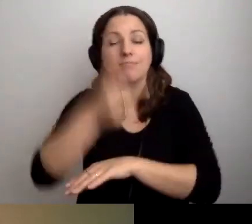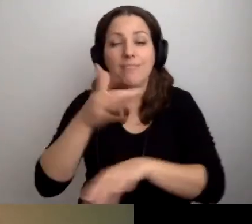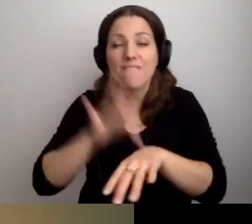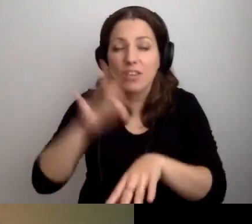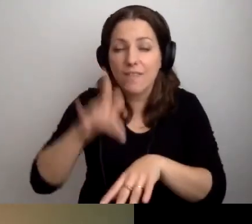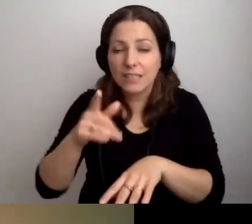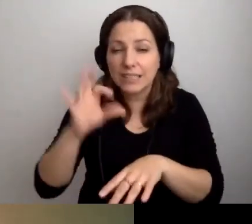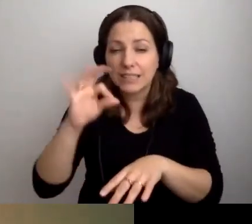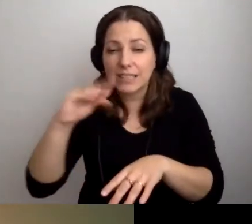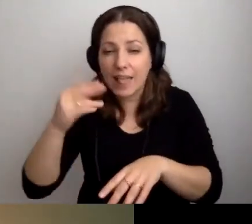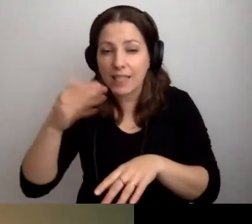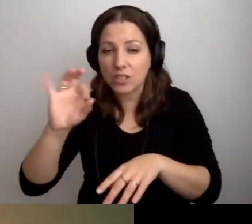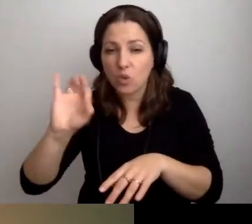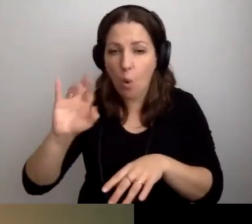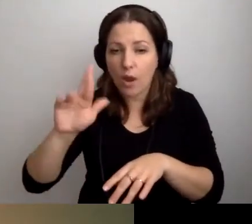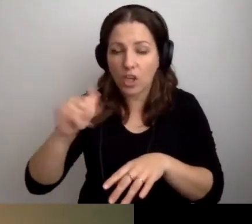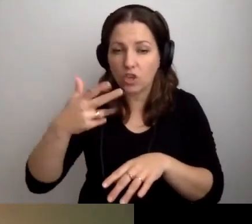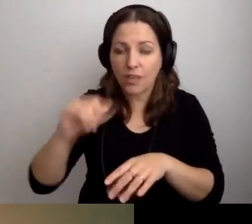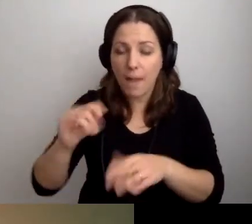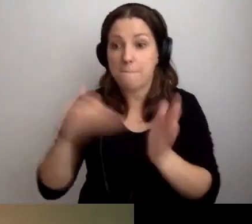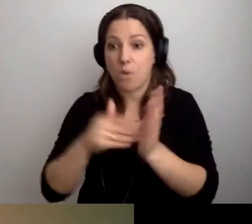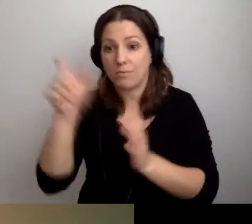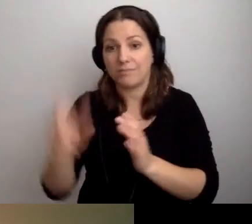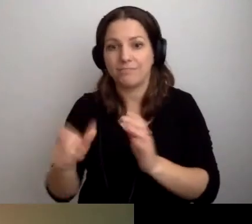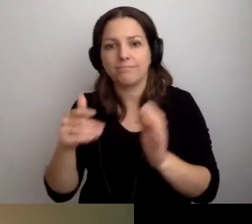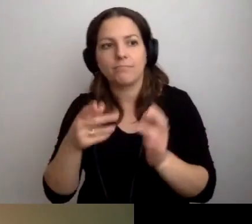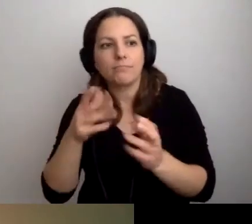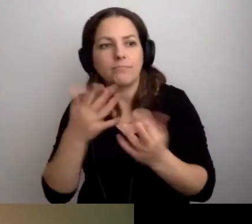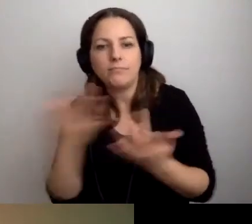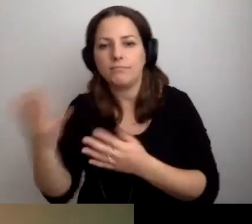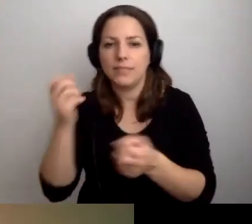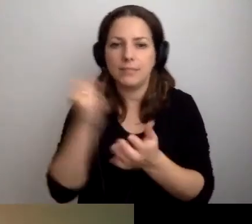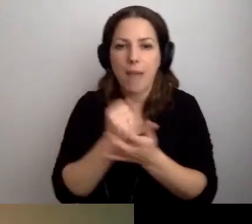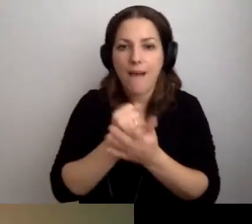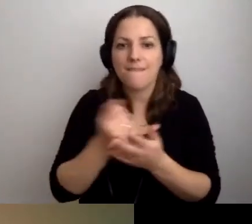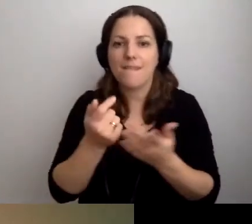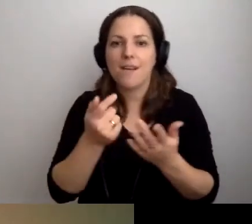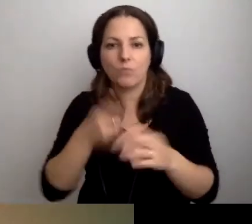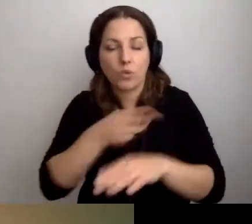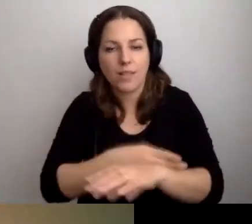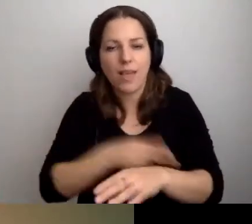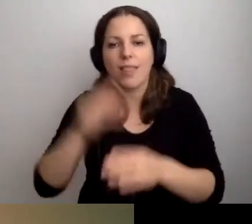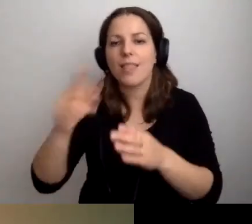potrzebujesz załatwić sprawę urzędową w cichszym miejscu, napisz do nas mail.